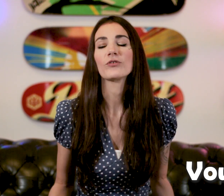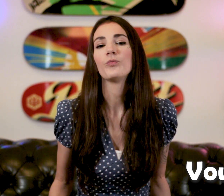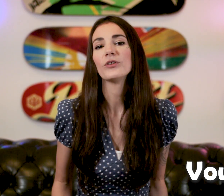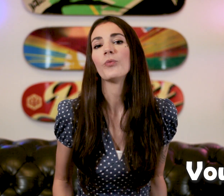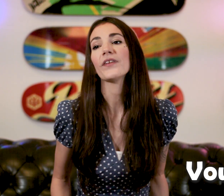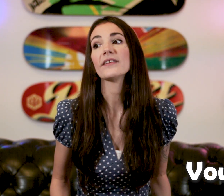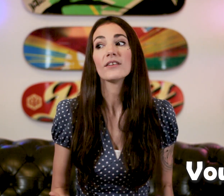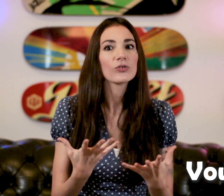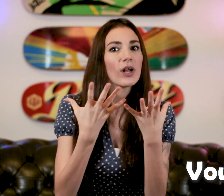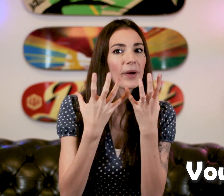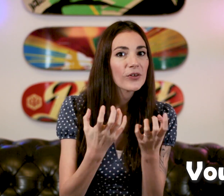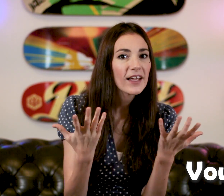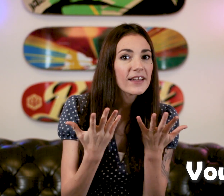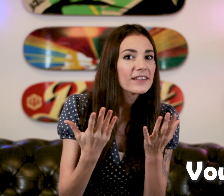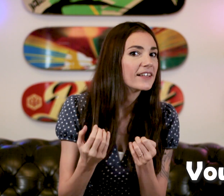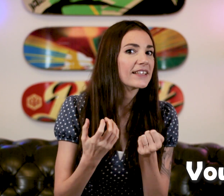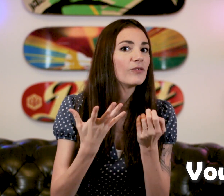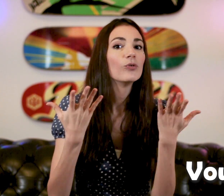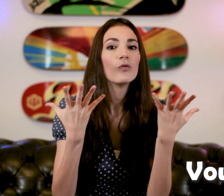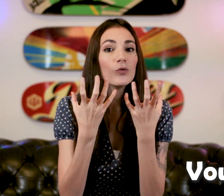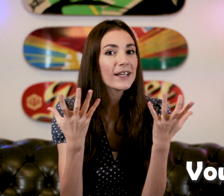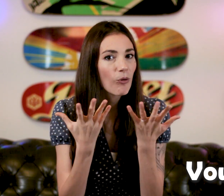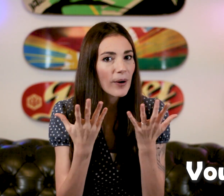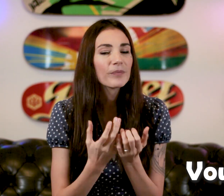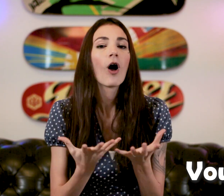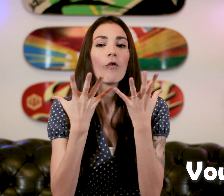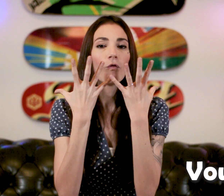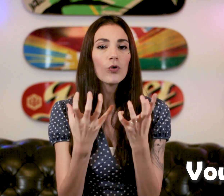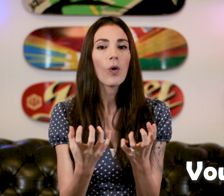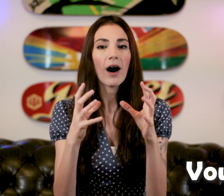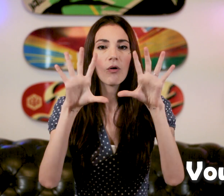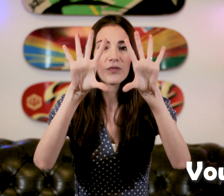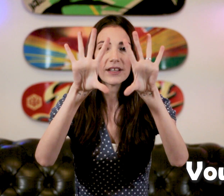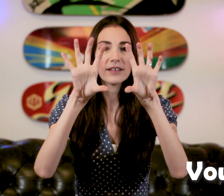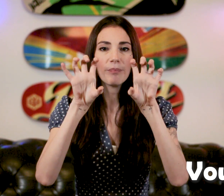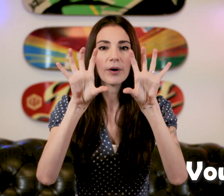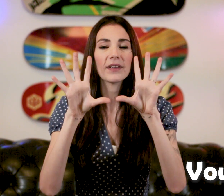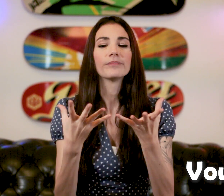Parce que vous pouvez demander ce que la personne veut. "Vous voulez quoi ? " "Vouloir" On fait, hop comme ça